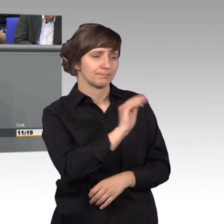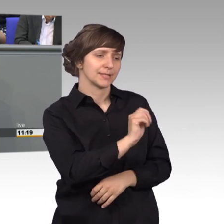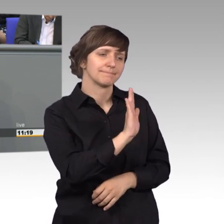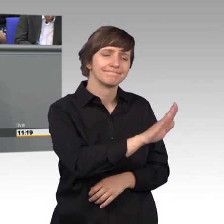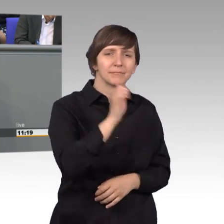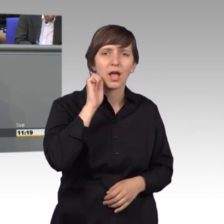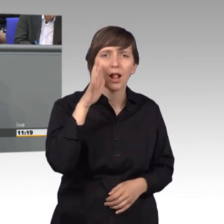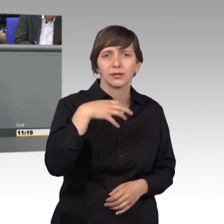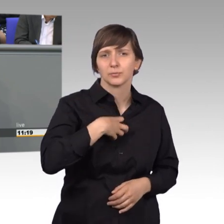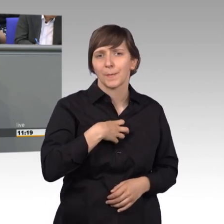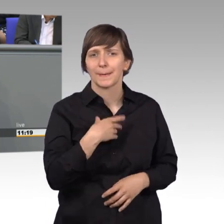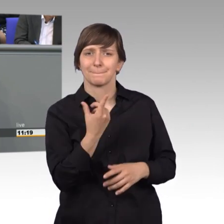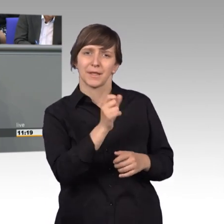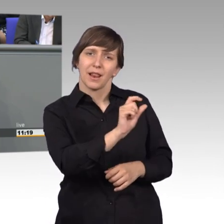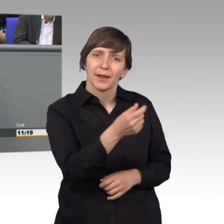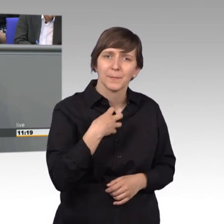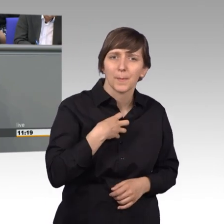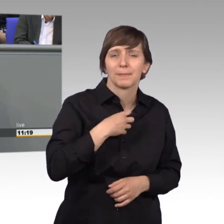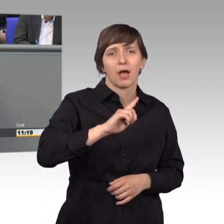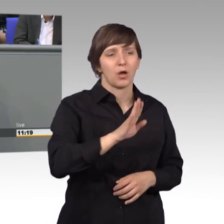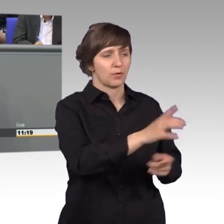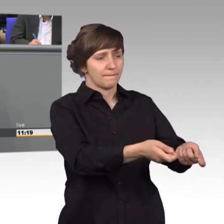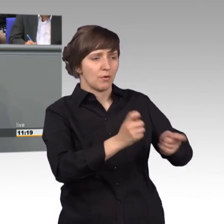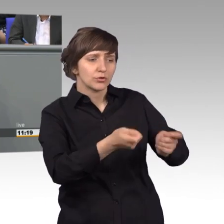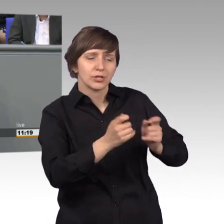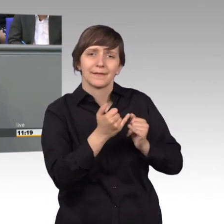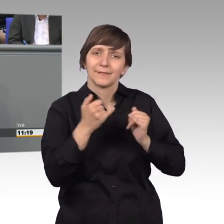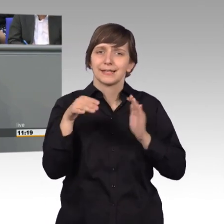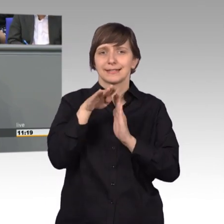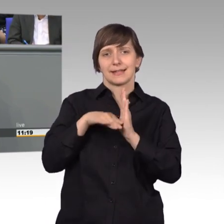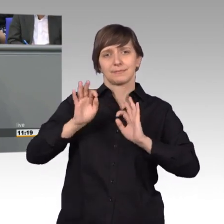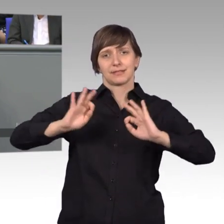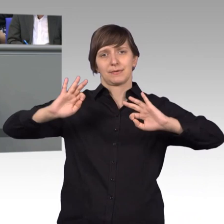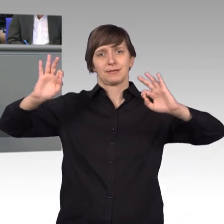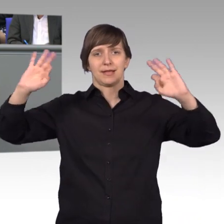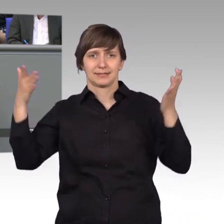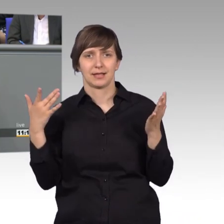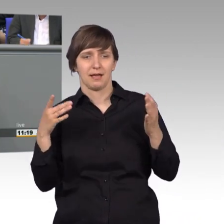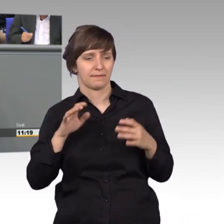aber natürlich auch mit den Vorschlägen für bessere Gesetze zum Wohl unseres Volkes.